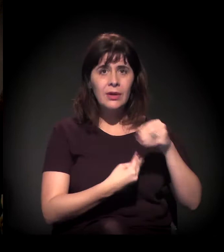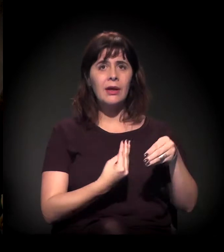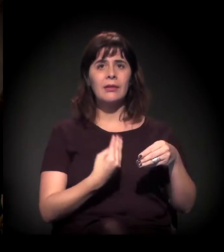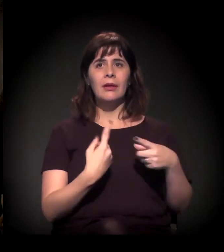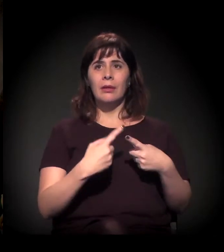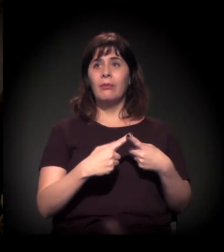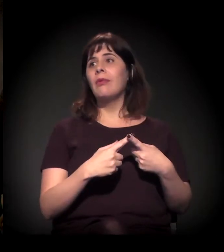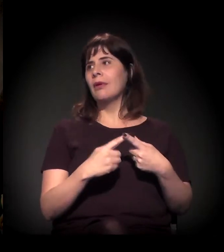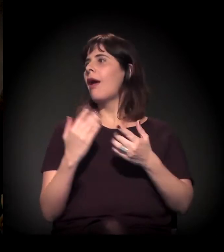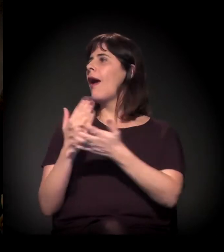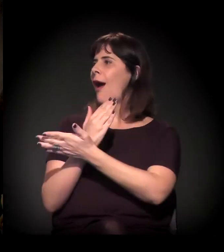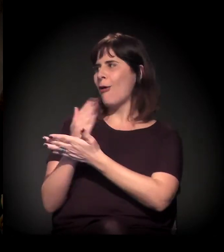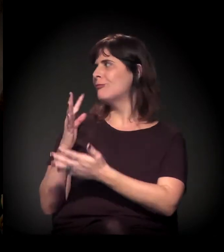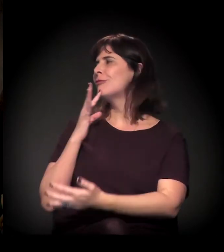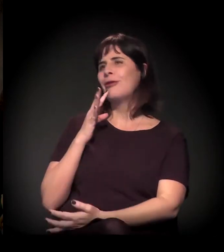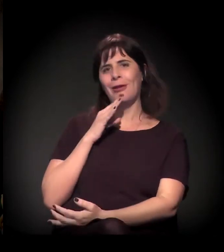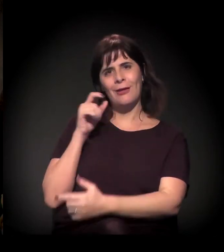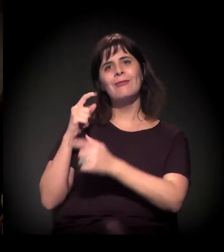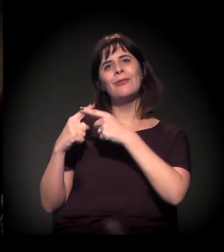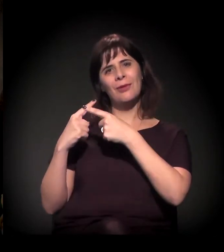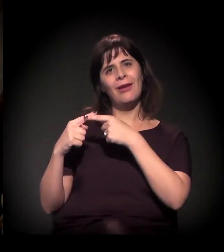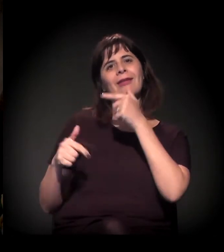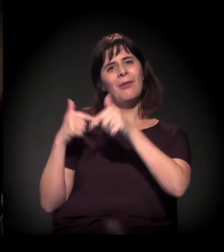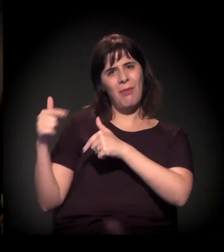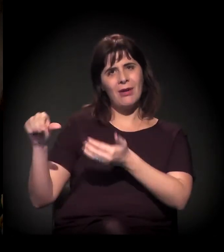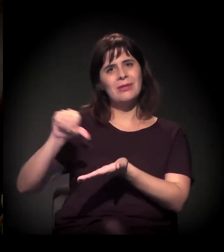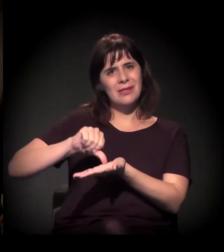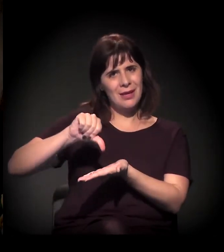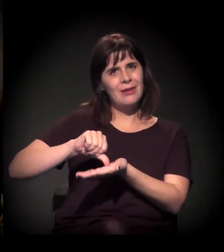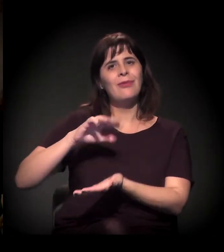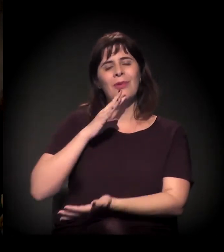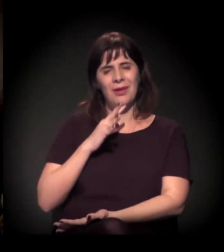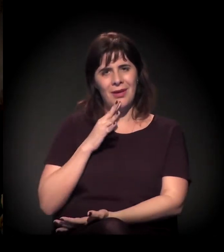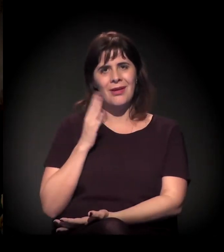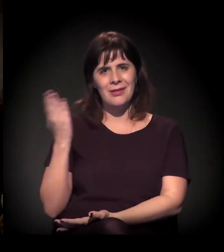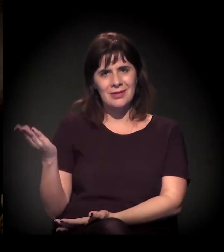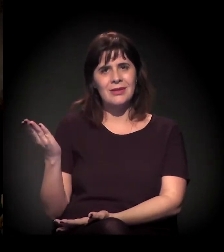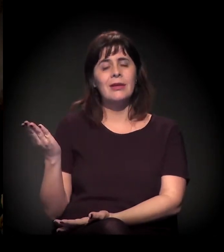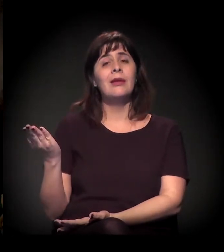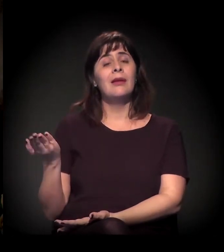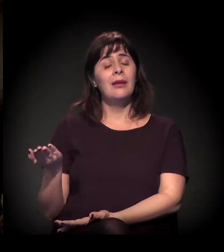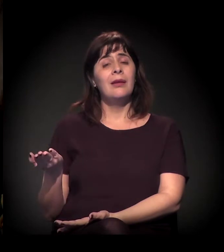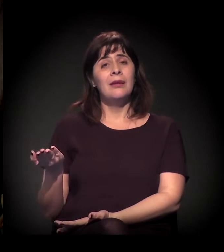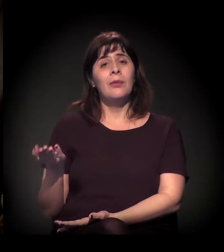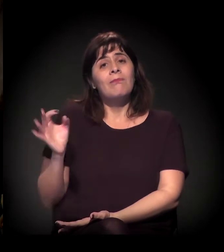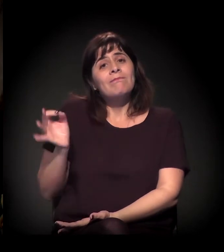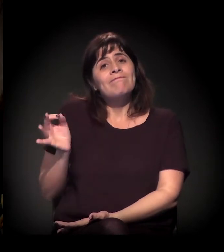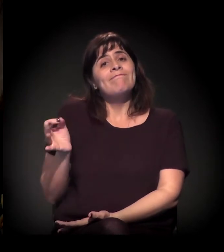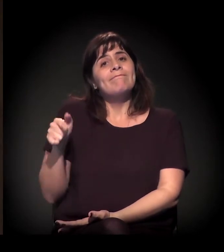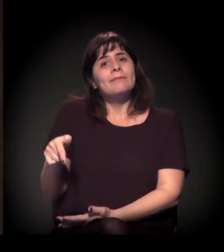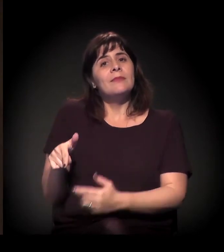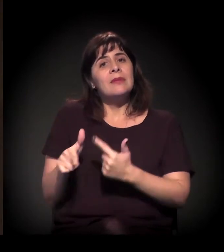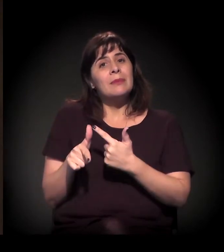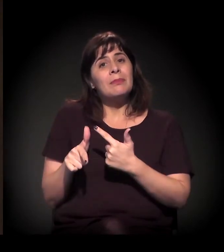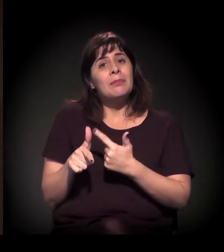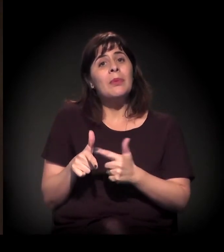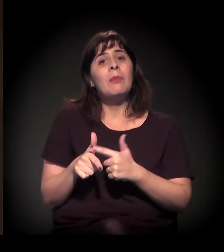porque trabalham também ali naquela região. E também aquilo que a gente chama de déficit habitacional,